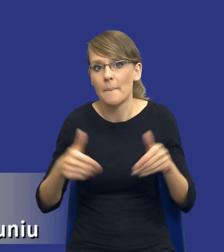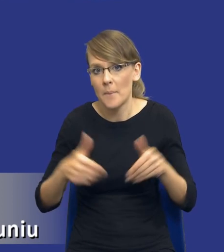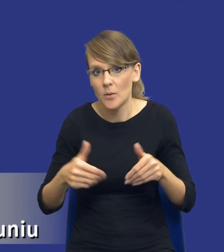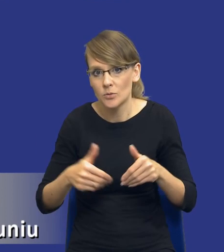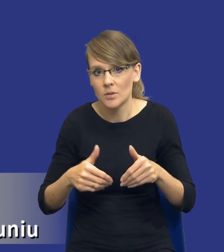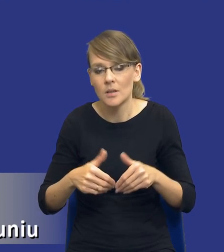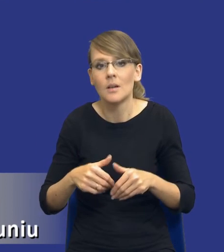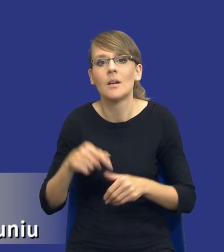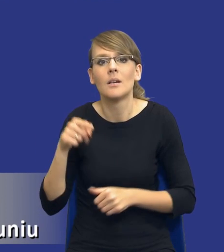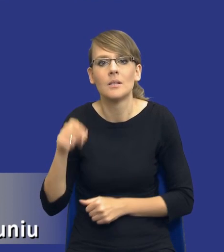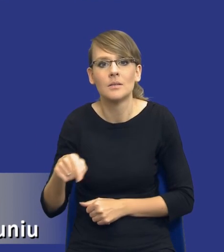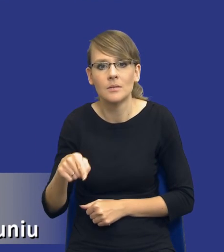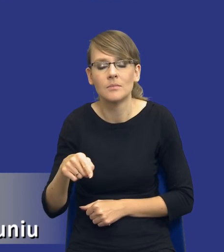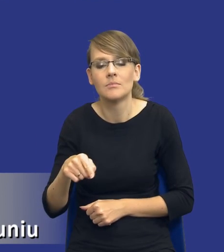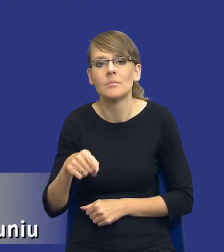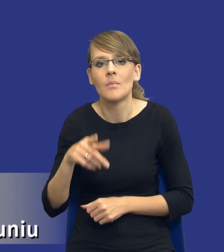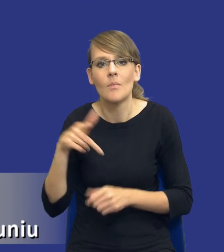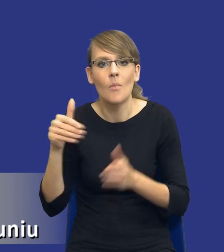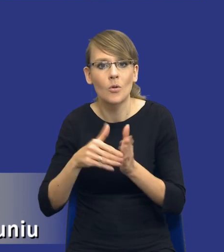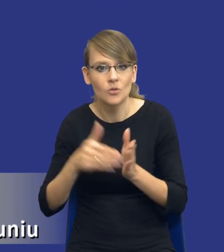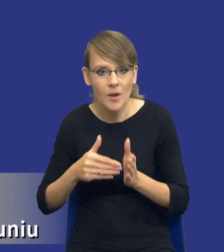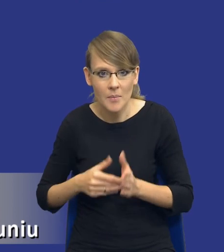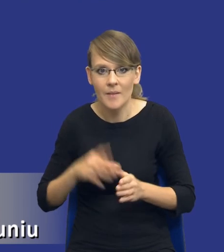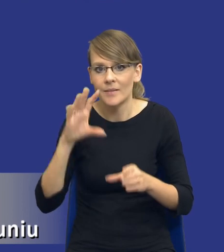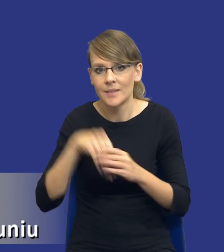zaspokojenie zidentyfikowanych potrzeb z wykorzystaniem zasobów własnych to jest